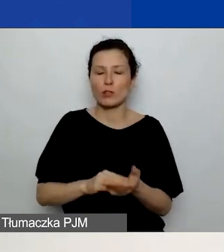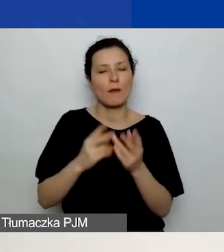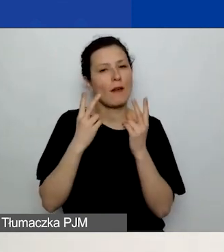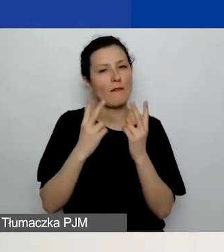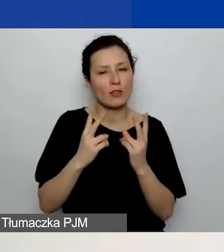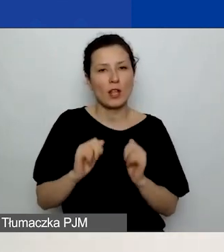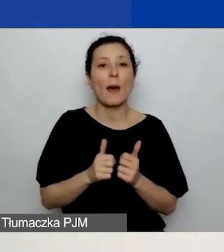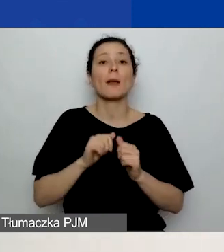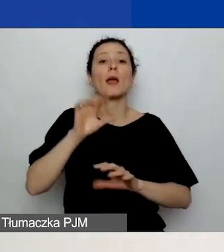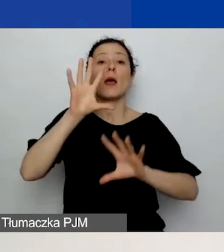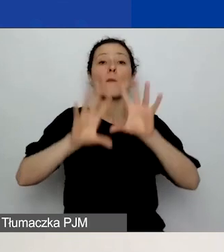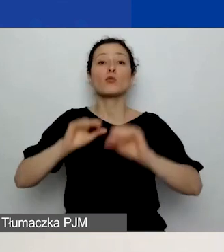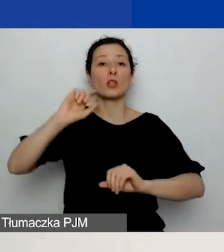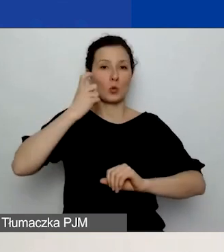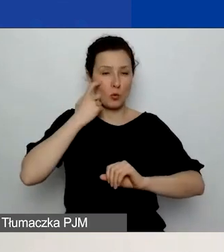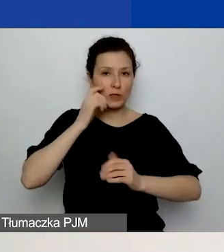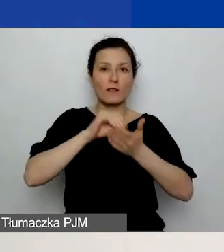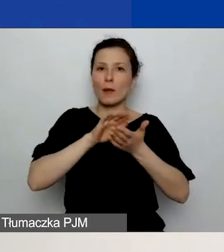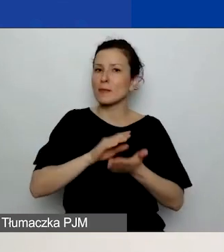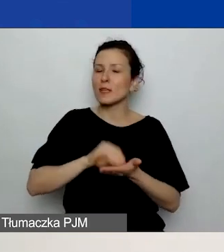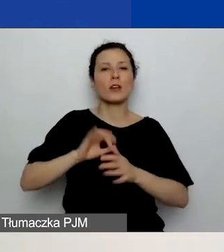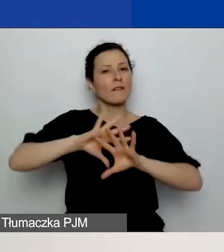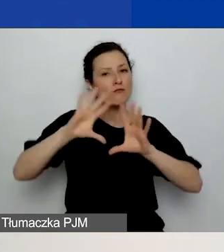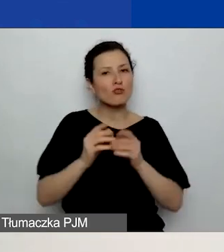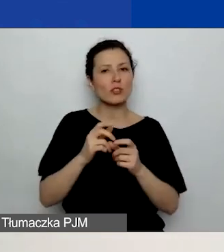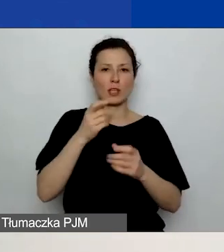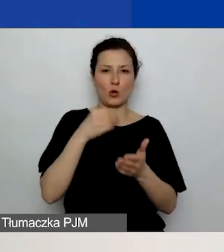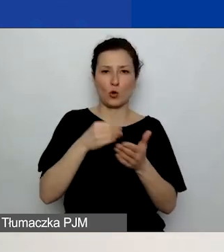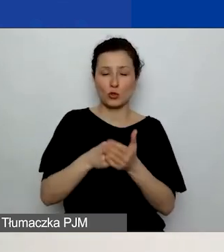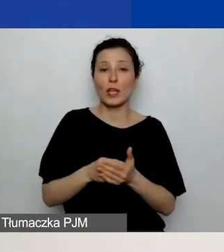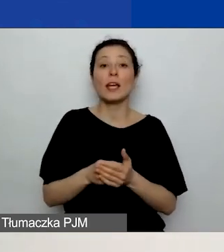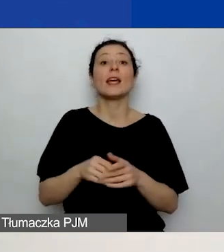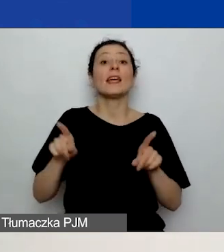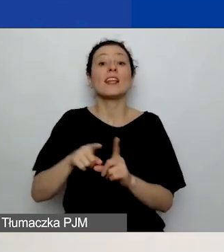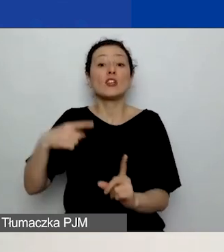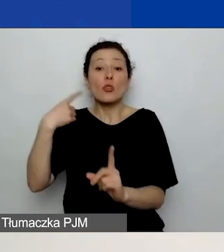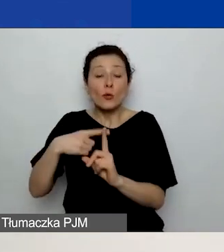żeby w podstawowym budżecie wpisać wszystkie koszty, a koszty partnerów dodatkowo jeszcze raz wpisać